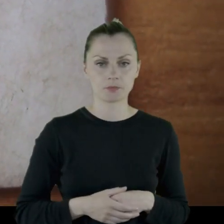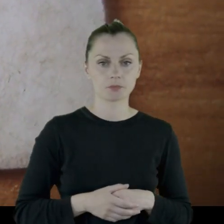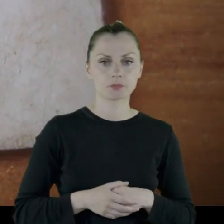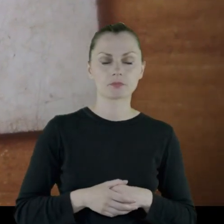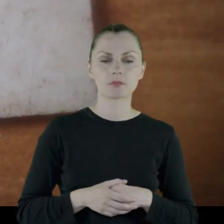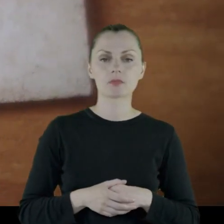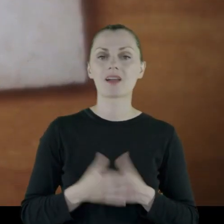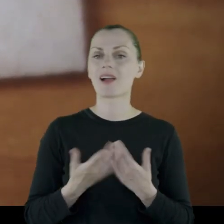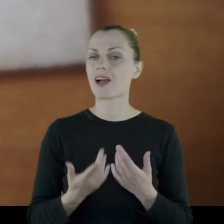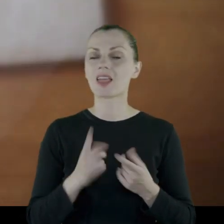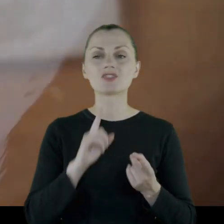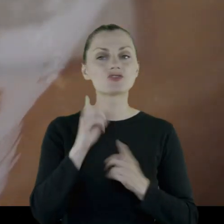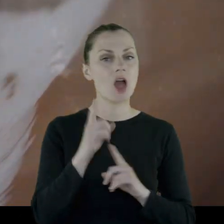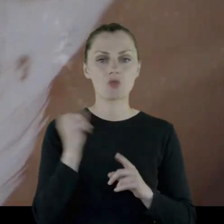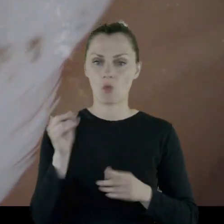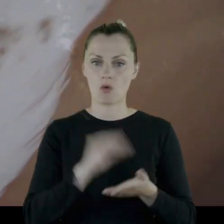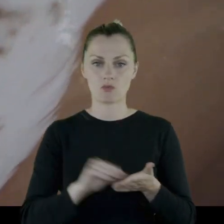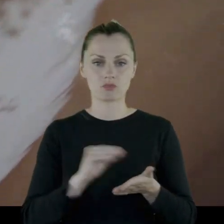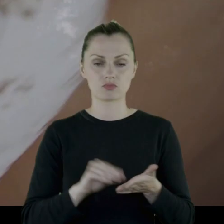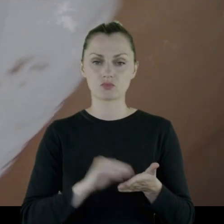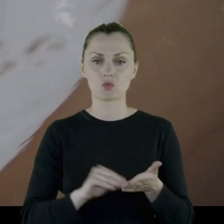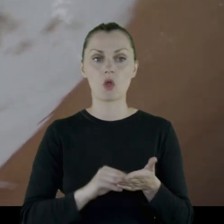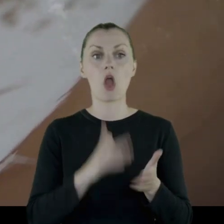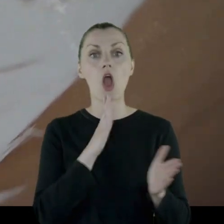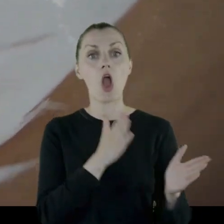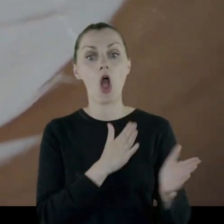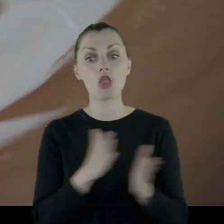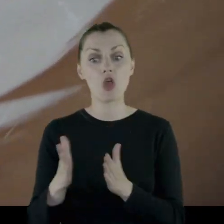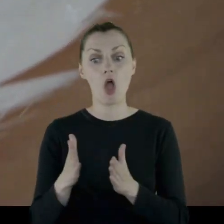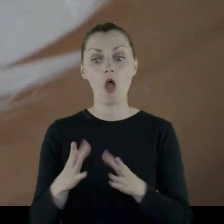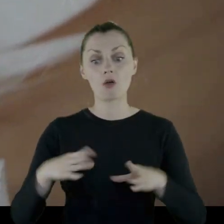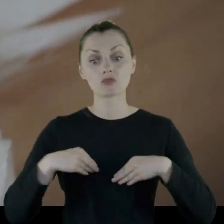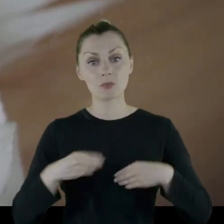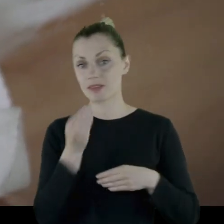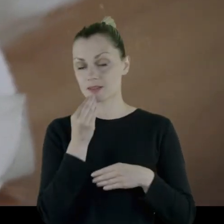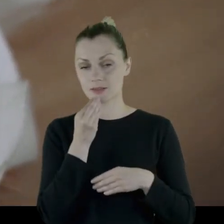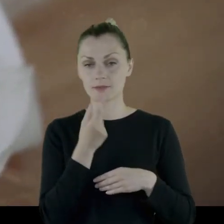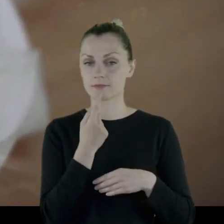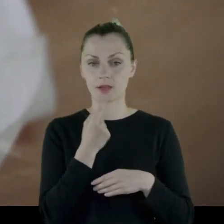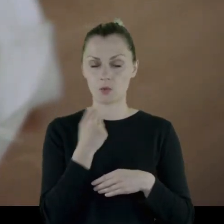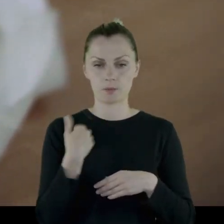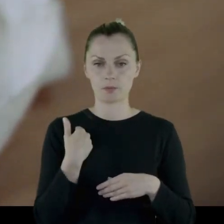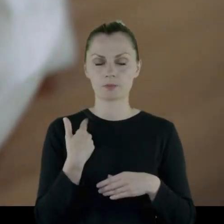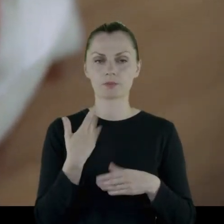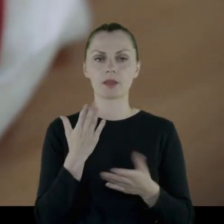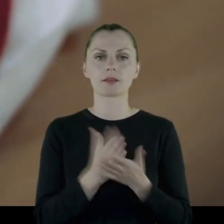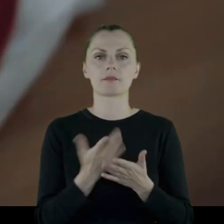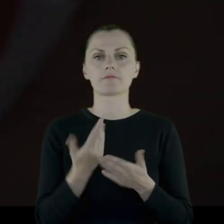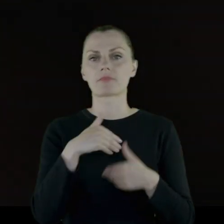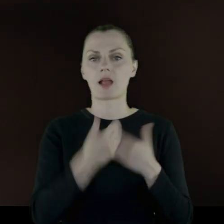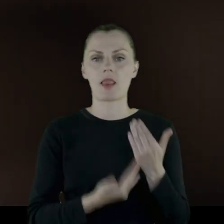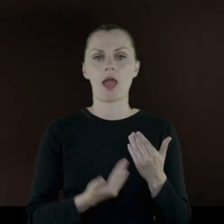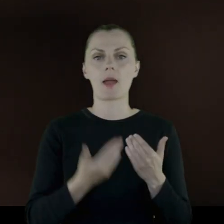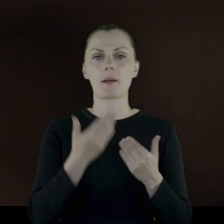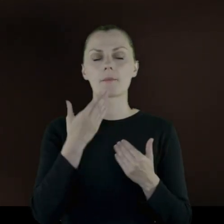Rzadko wymienia gotowe produkty, które dostawali. Były to chleb, marmolada,